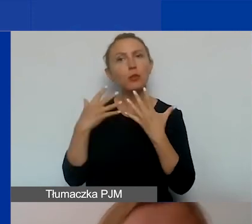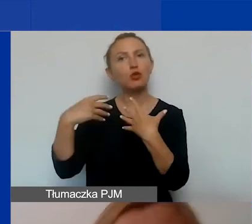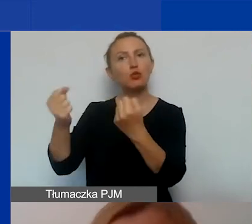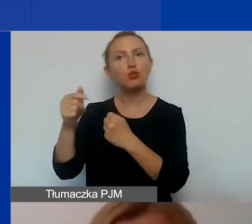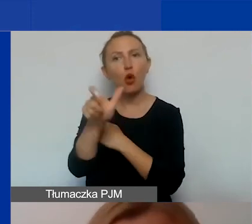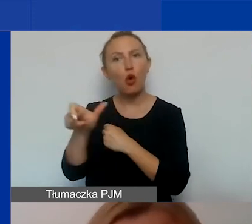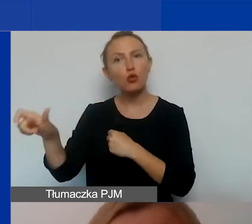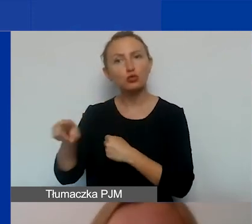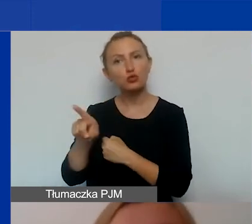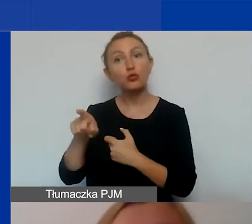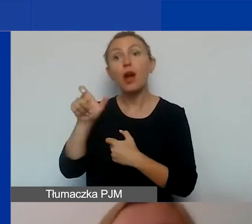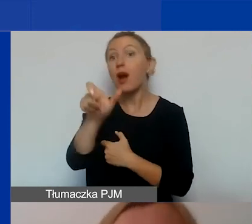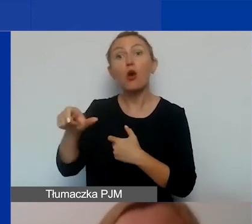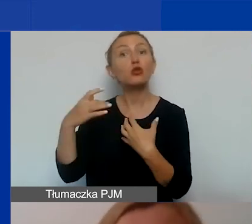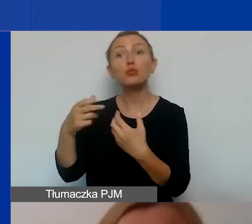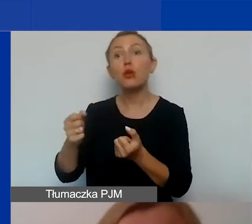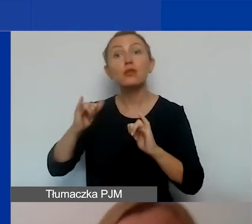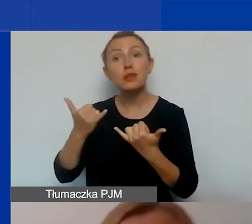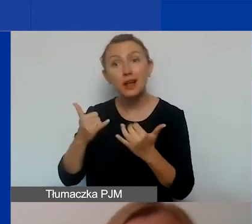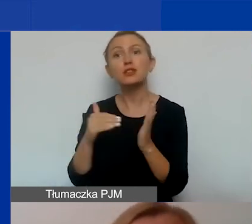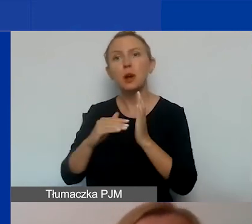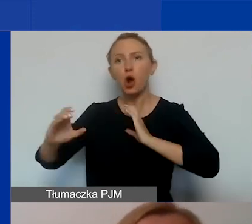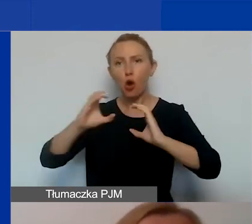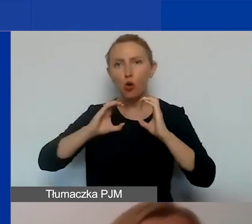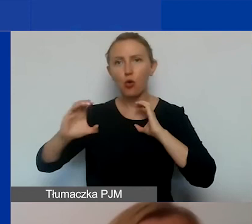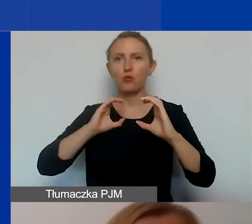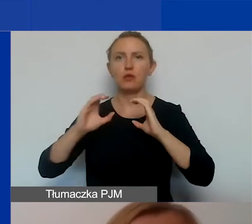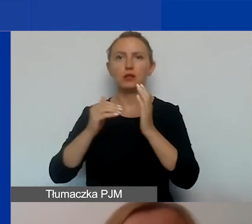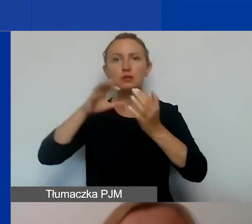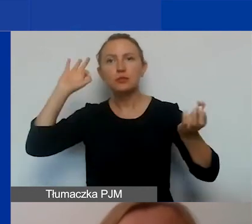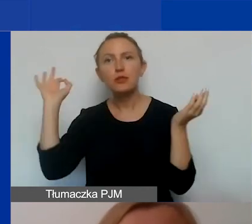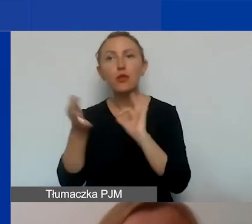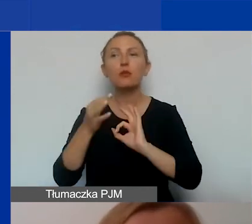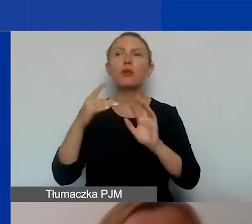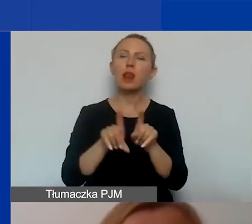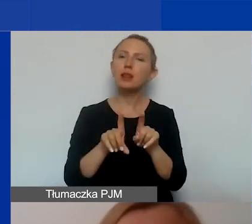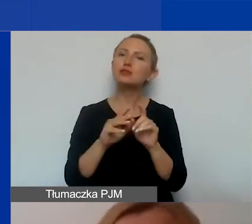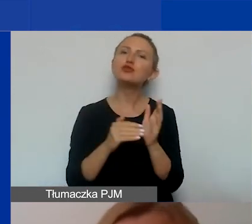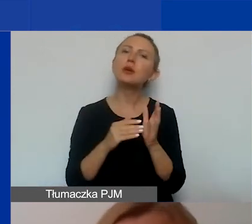Żeby mieć odbiorców, musimy się z nimi komunikować, musimy ich informować, musimy być w stałym kontakcie,